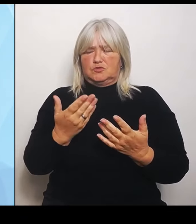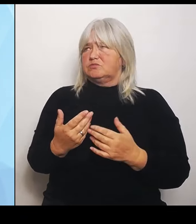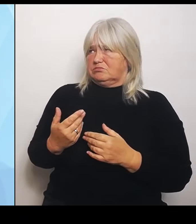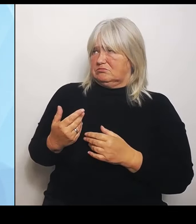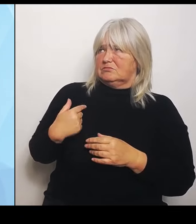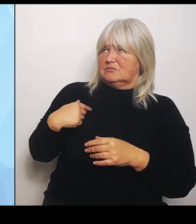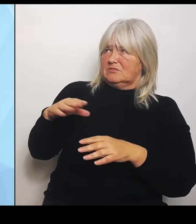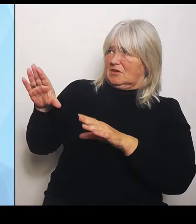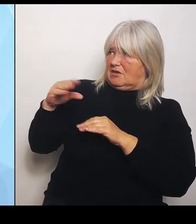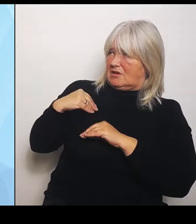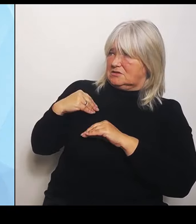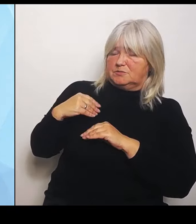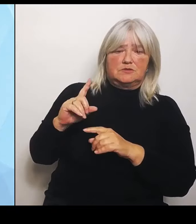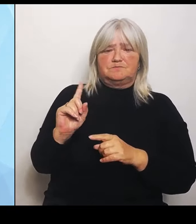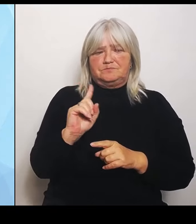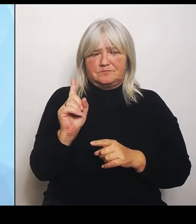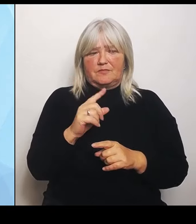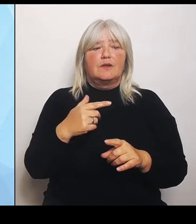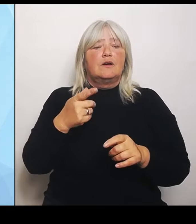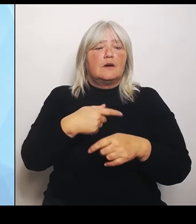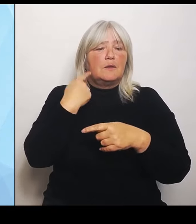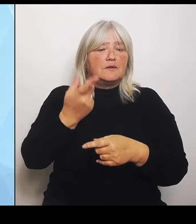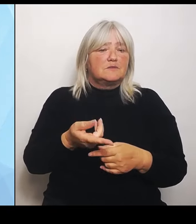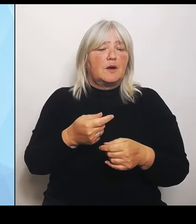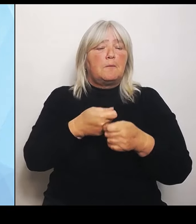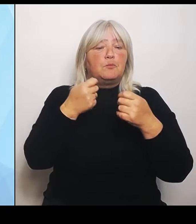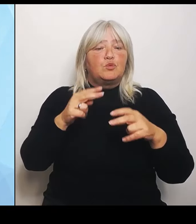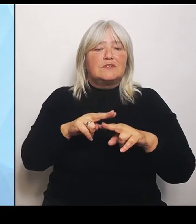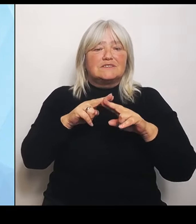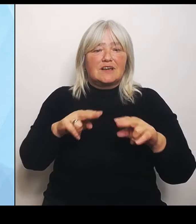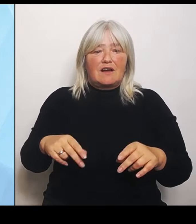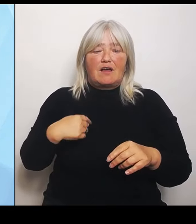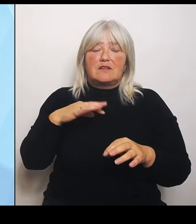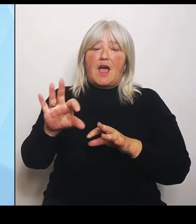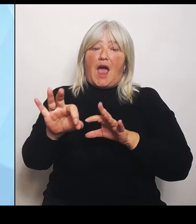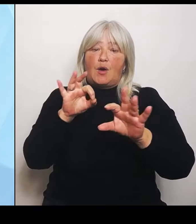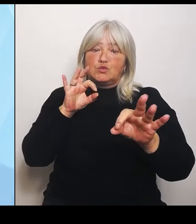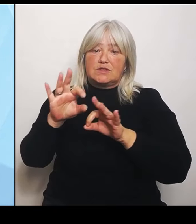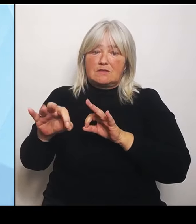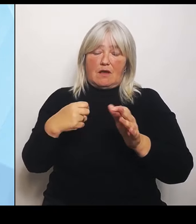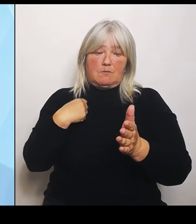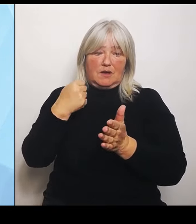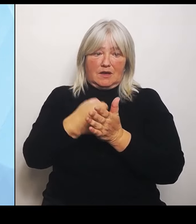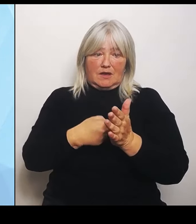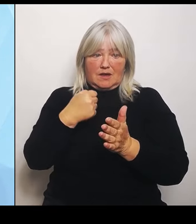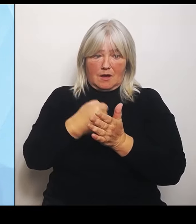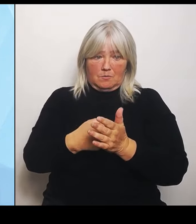kämpfen, für diese starren Strukturvorgaben. Das KHVVG und wir unterstützen aber gleichzeitig hier bei uns in Bayern